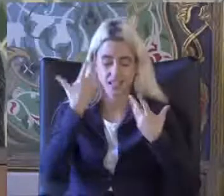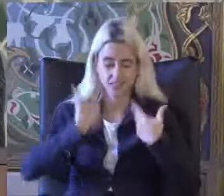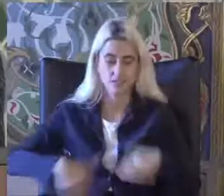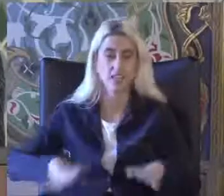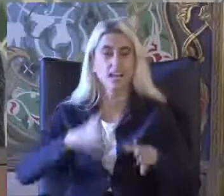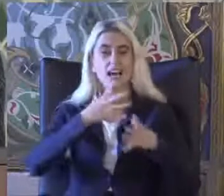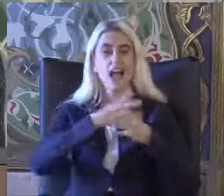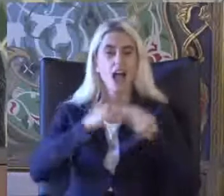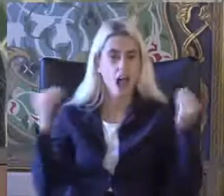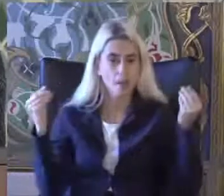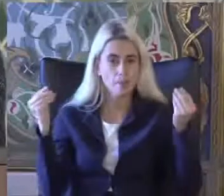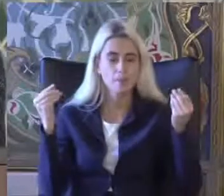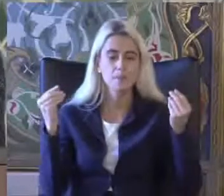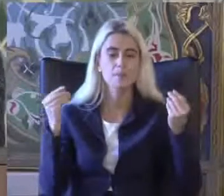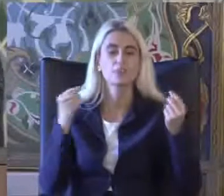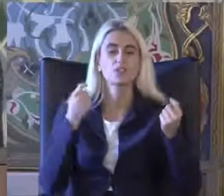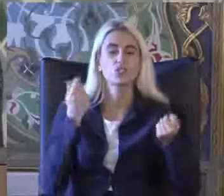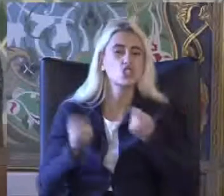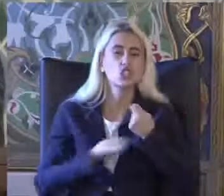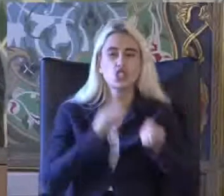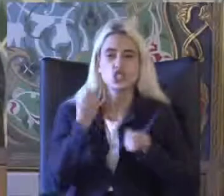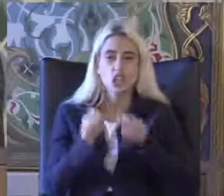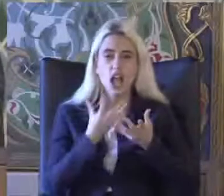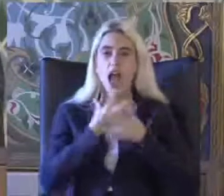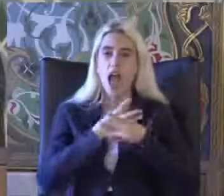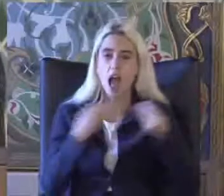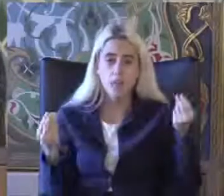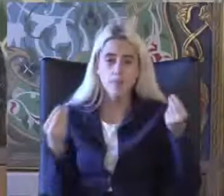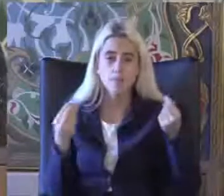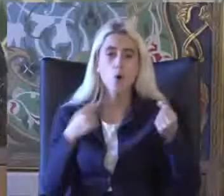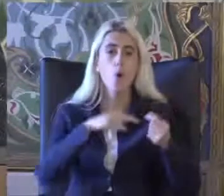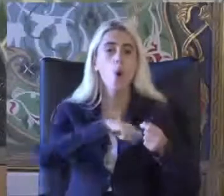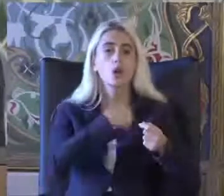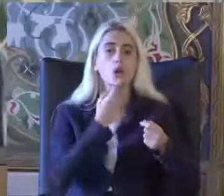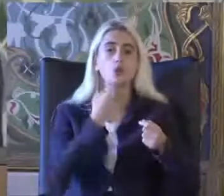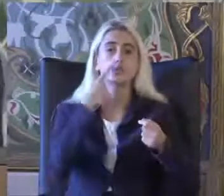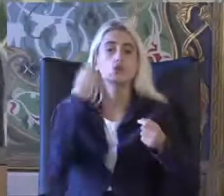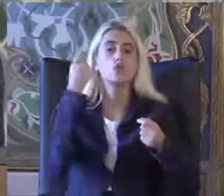Bedensel yapı ve işlevlerinde Kayıp oranı yüzde ile değerlendirilen